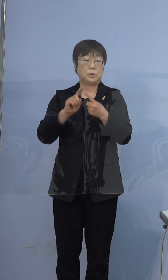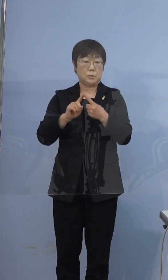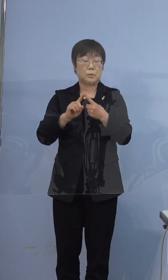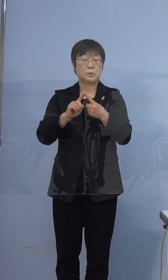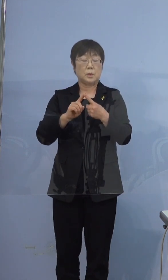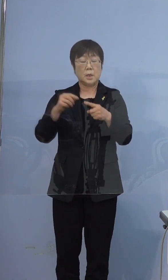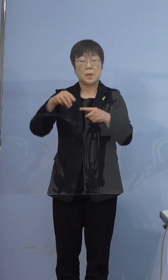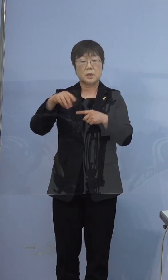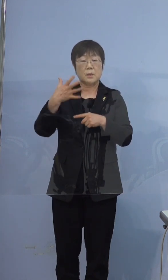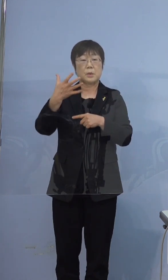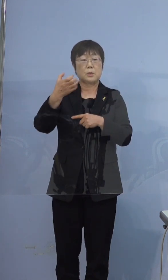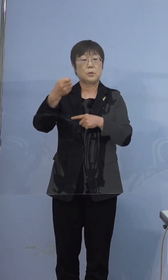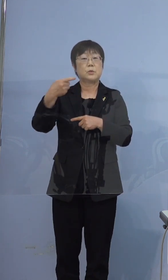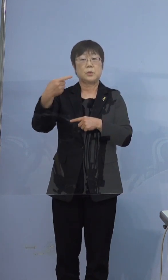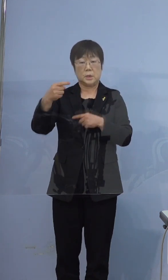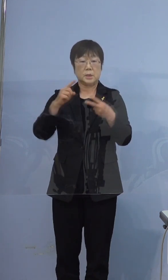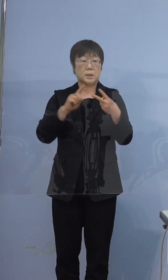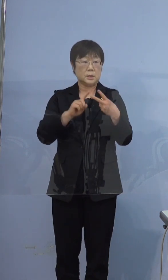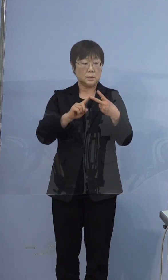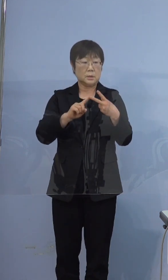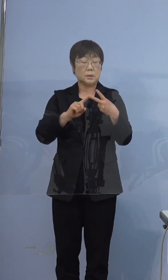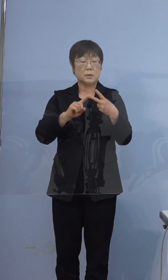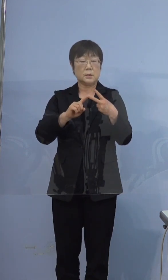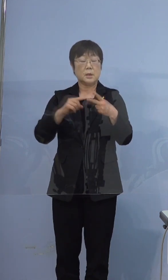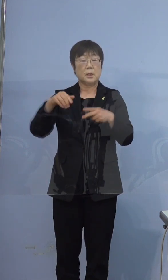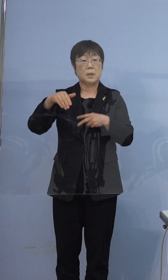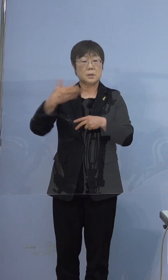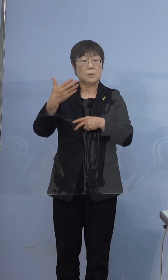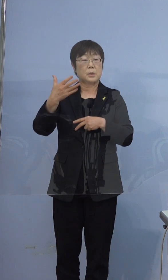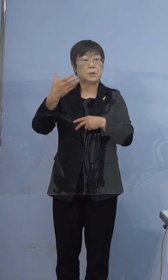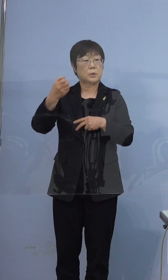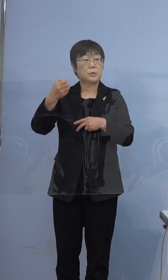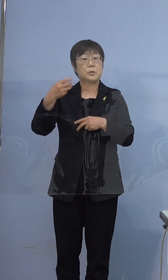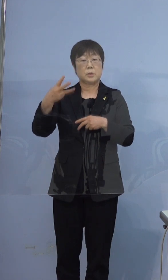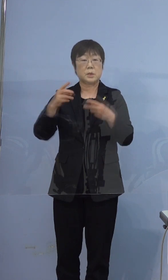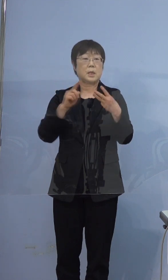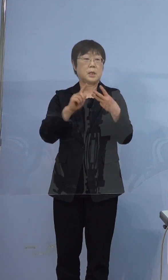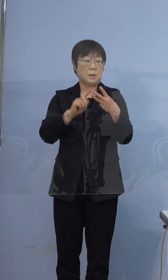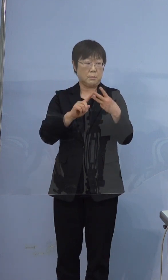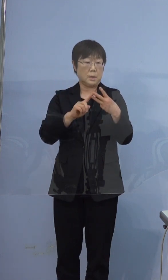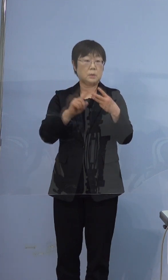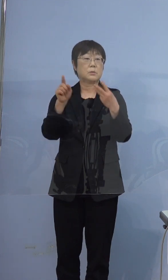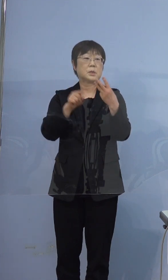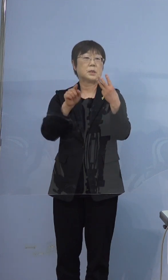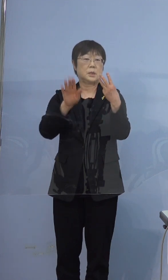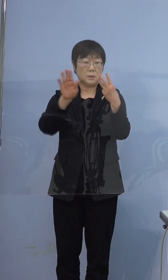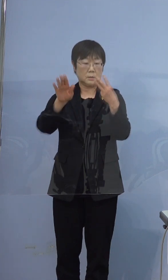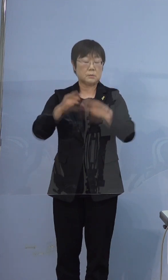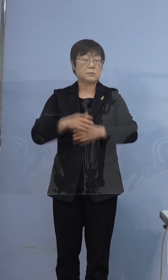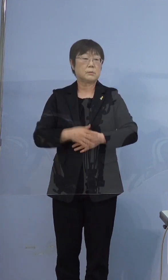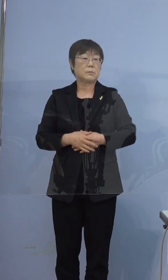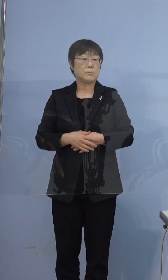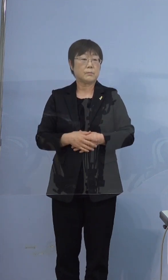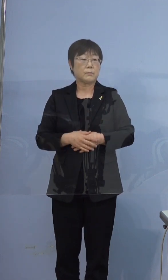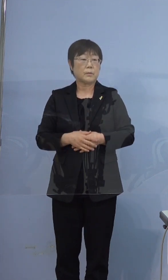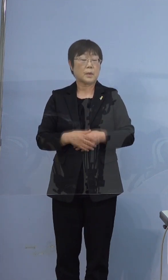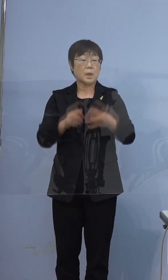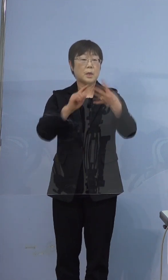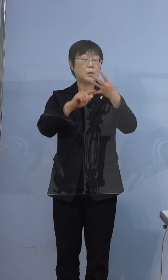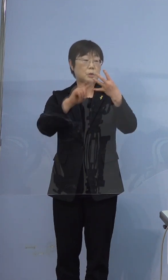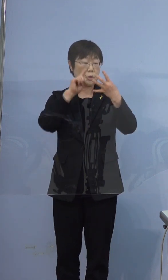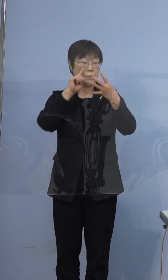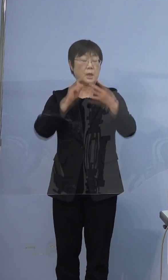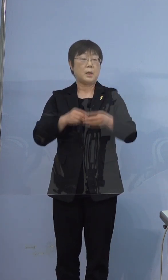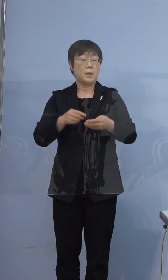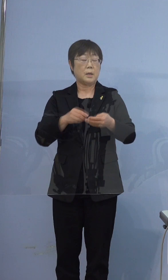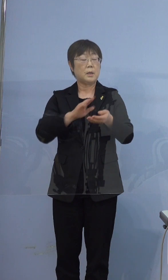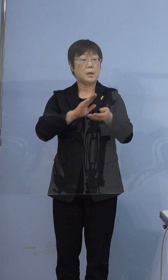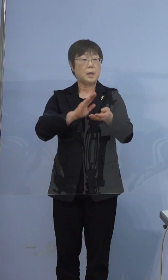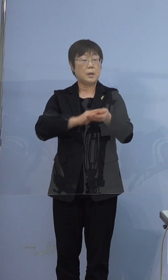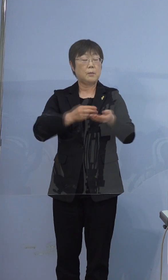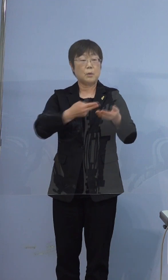391例目、393例目です 四つ目、病床の逼迫度合いですが